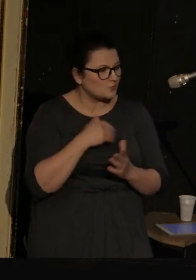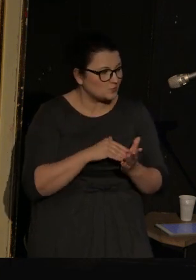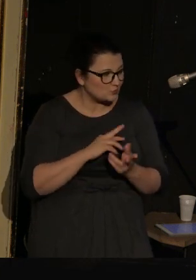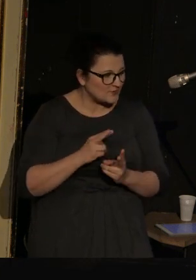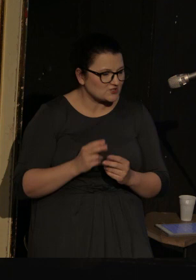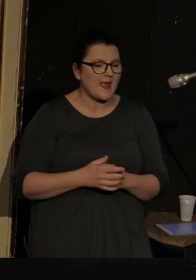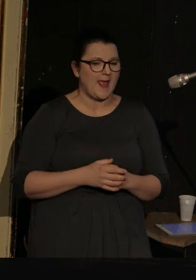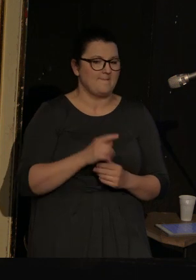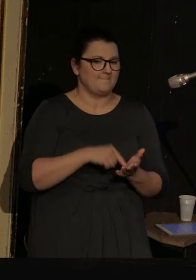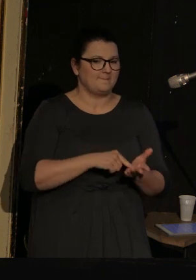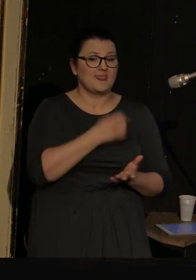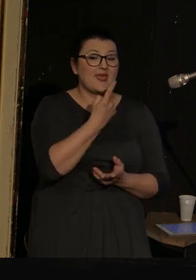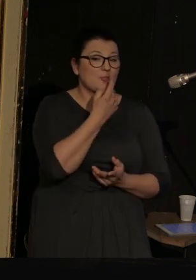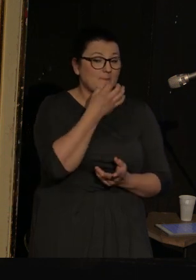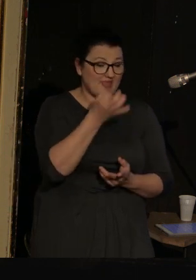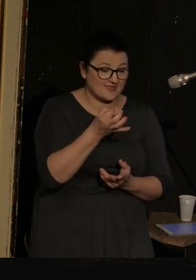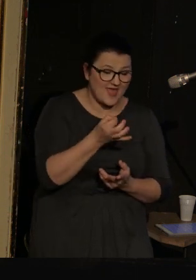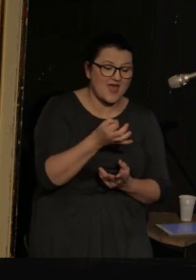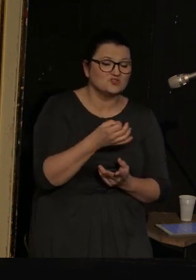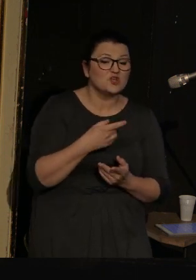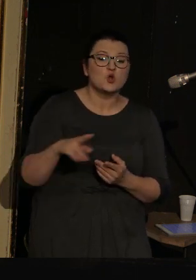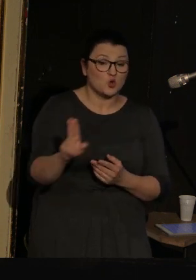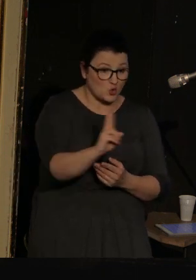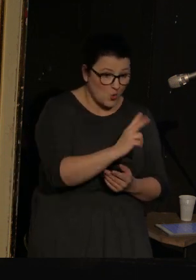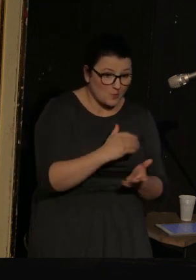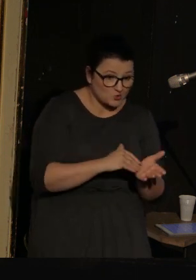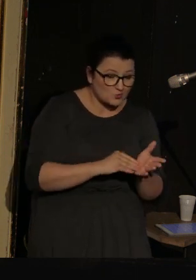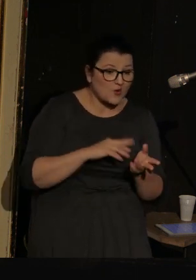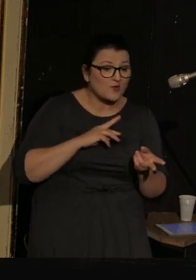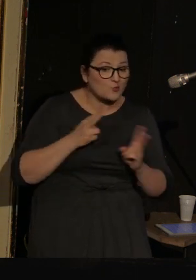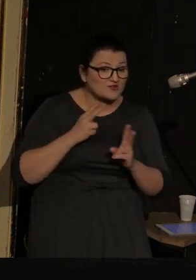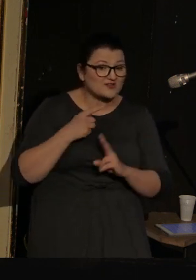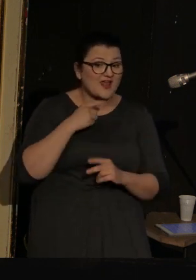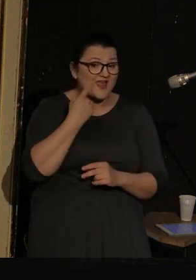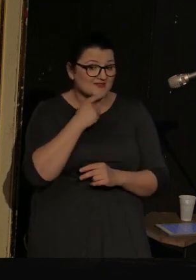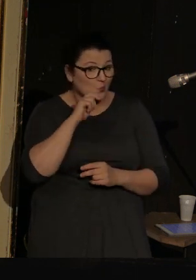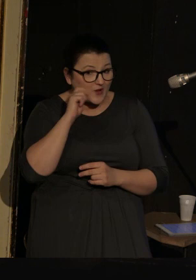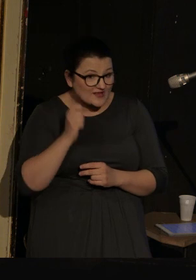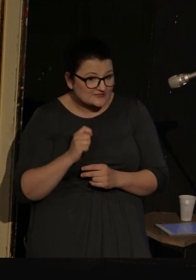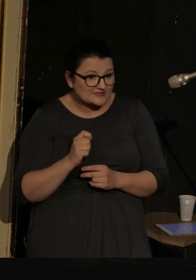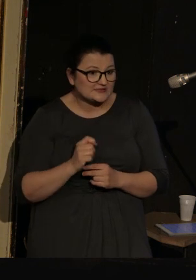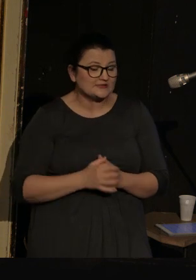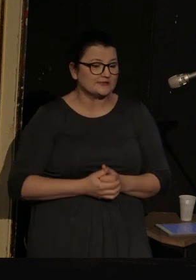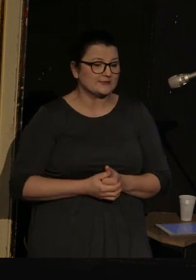Zadam tylko jeszcze jedno pytanie: czy ktoś z Państwa potrzebuje tłumaczenia na język ukraiński?